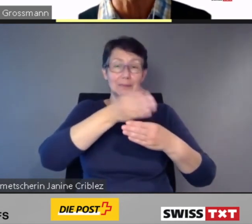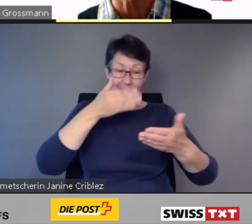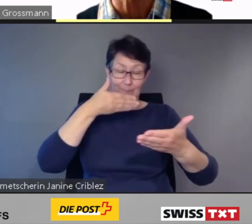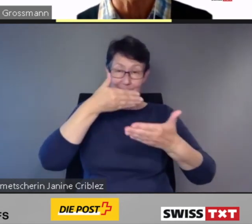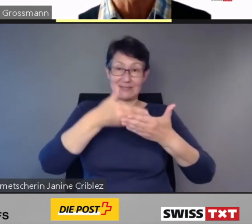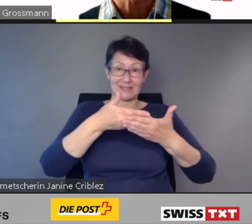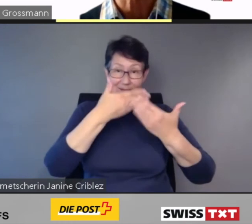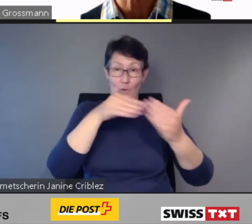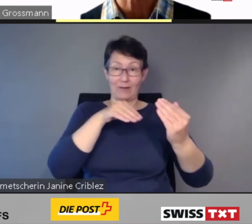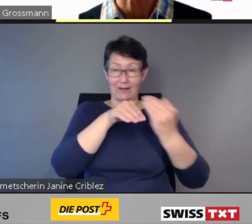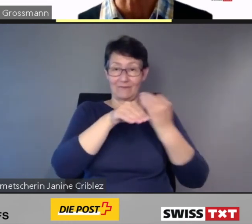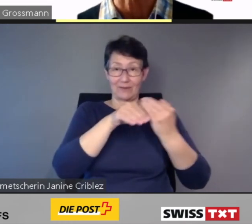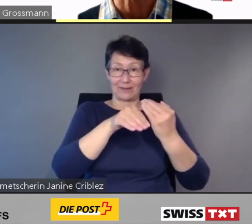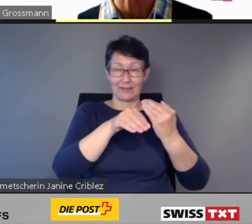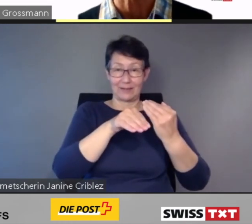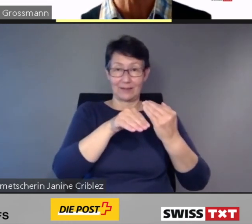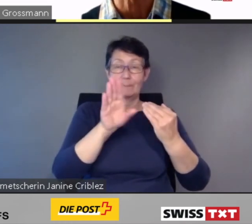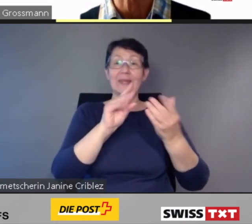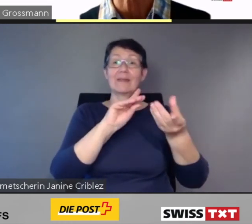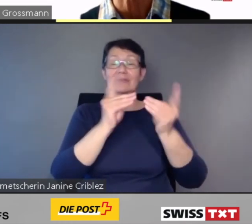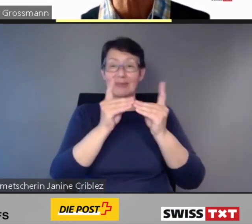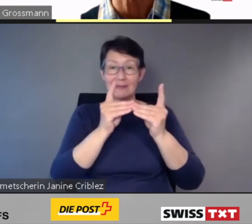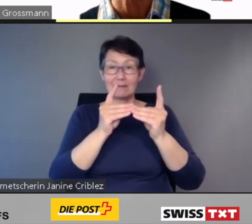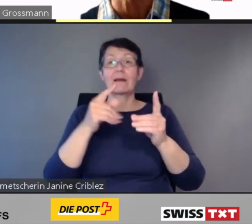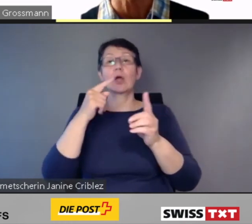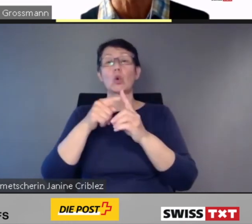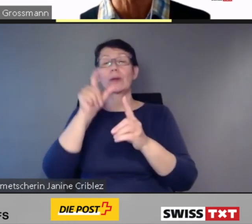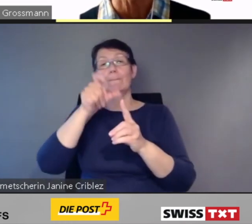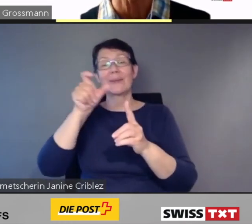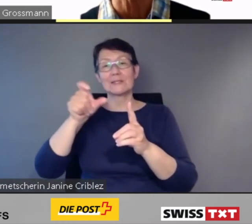Unterstützung überwunden.